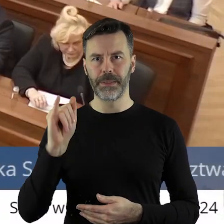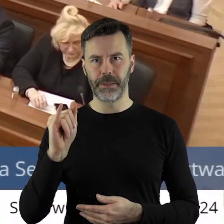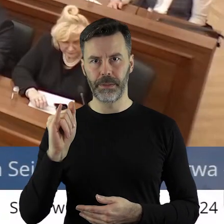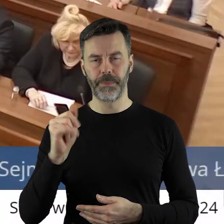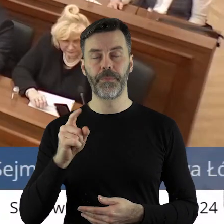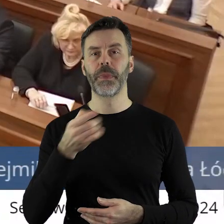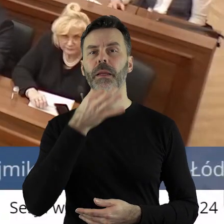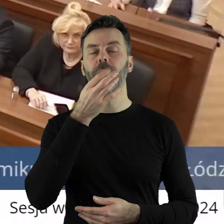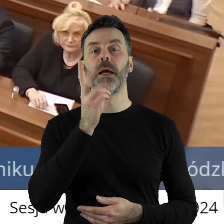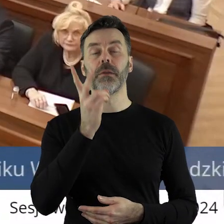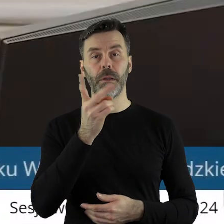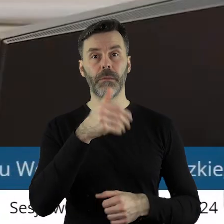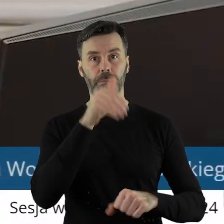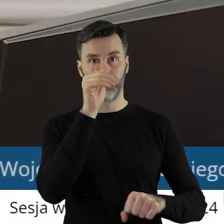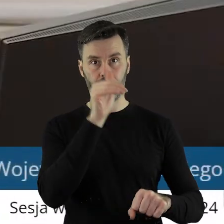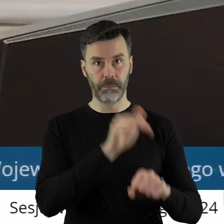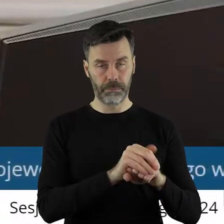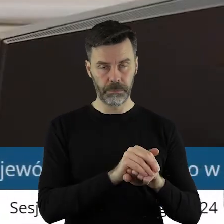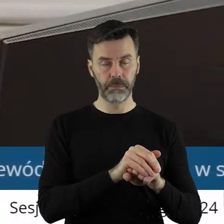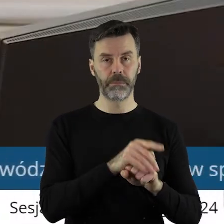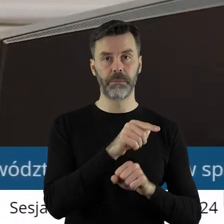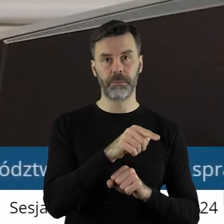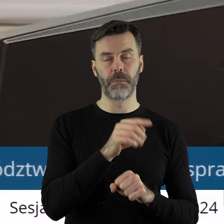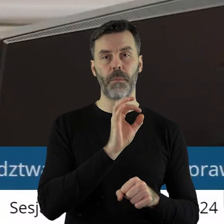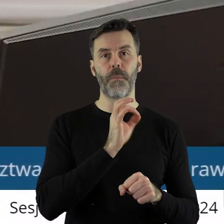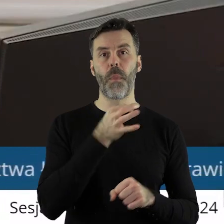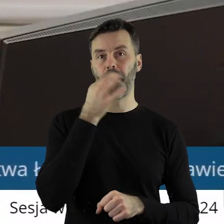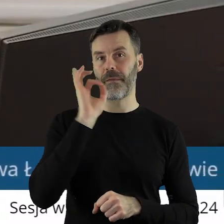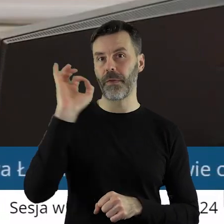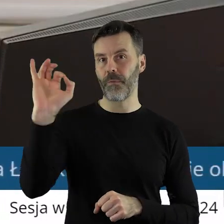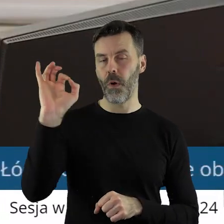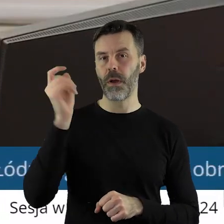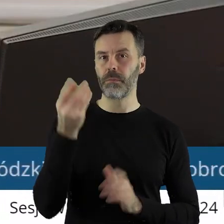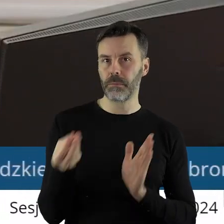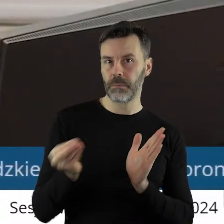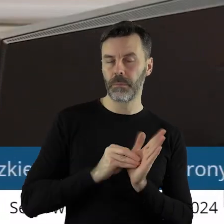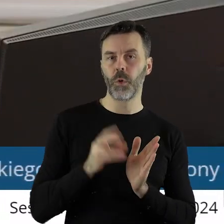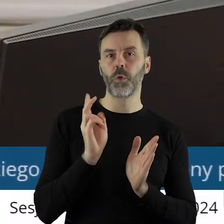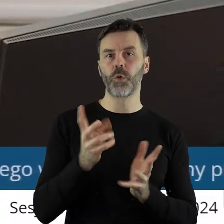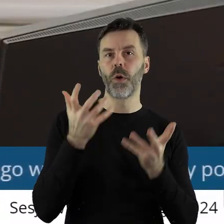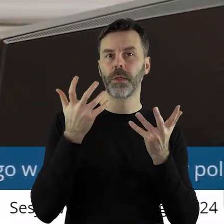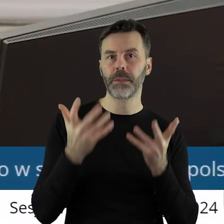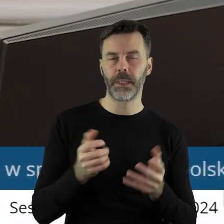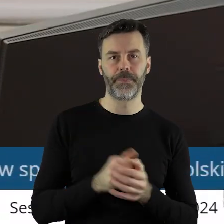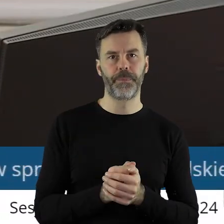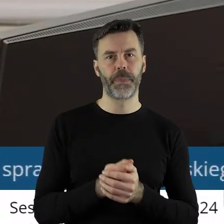Kto z państwa radnych jest za poprawką, wniesieniem poprawki do stanowiska?